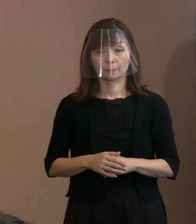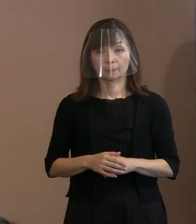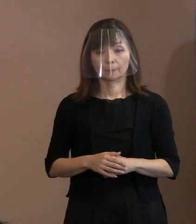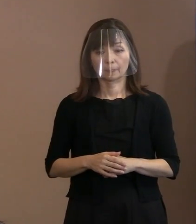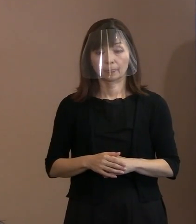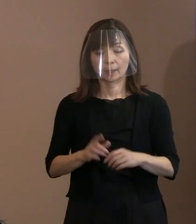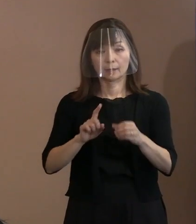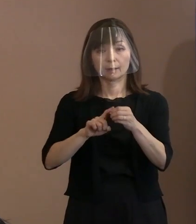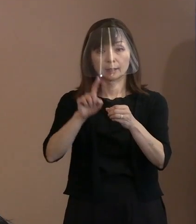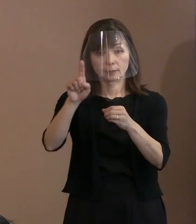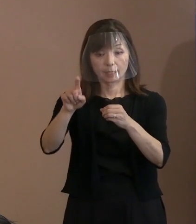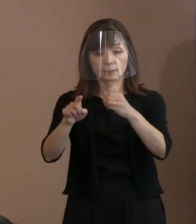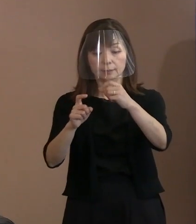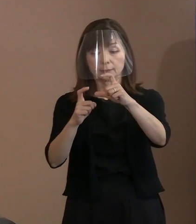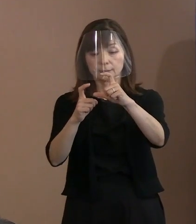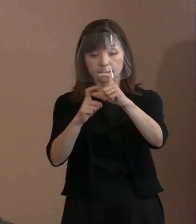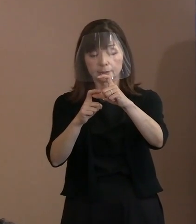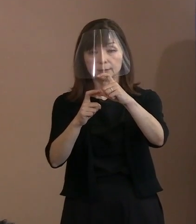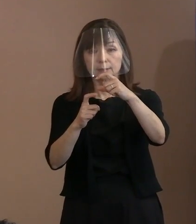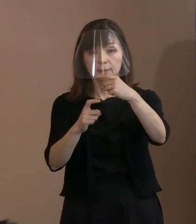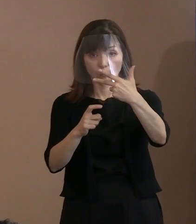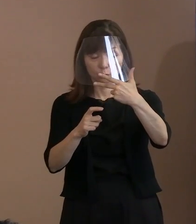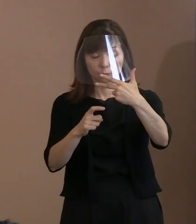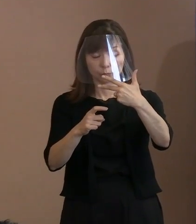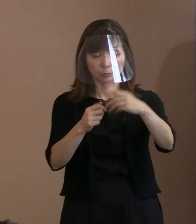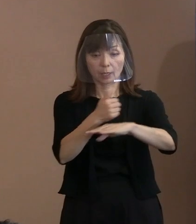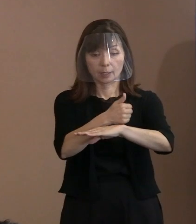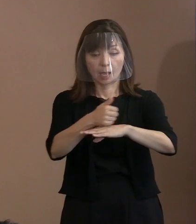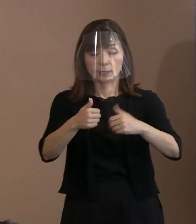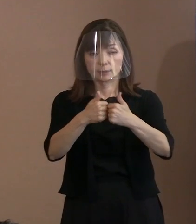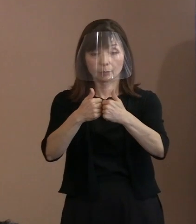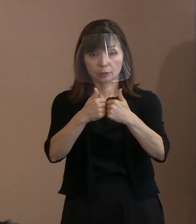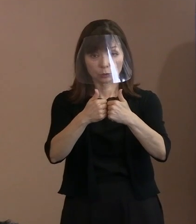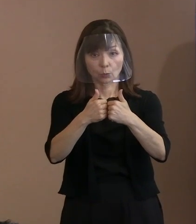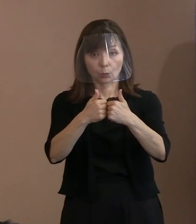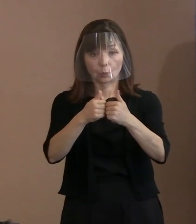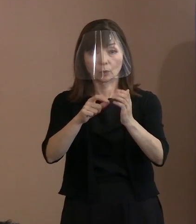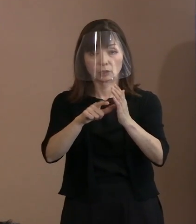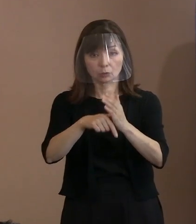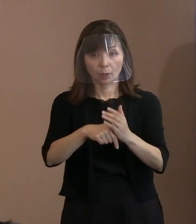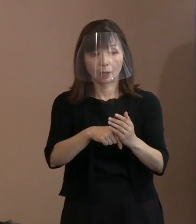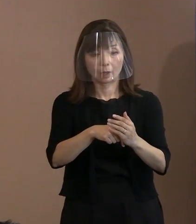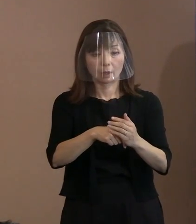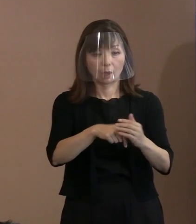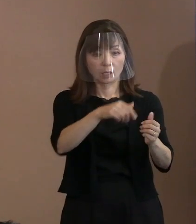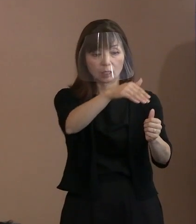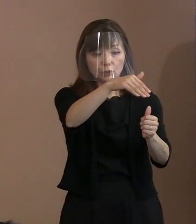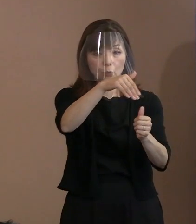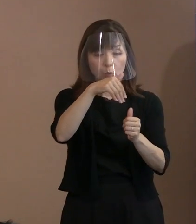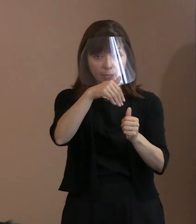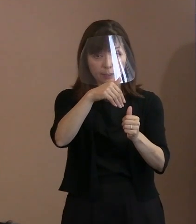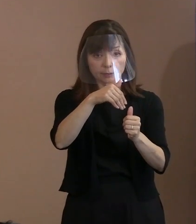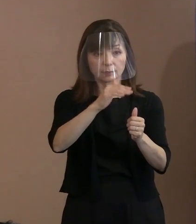来年のＧ7については招待したけど来ない というふうな対応を しているというふうにも｡